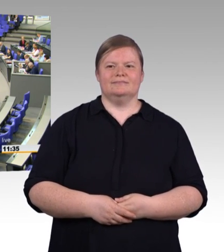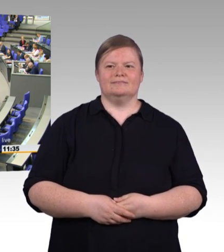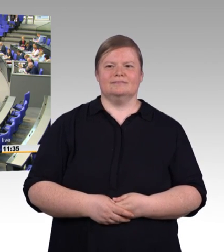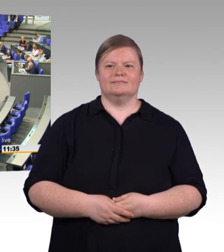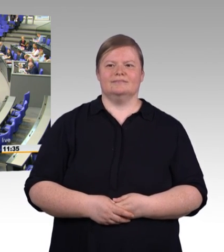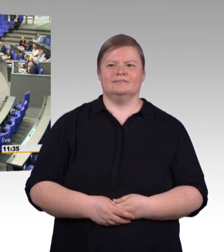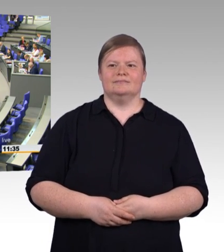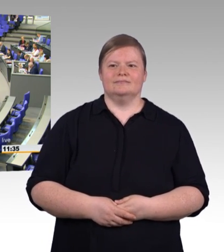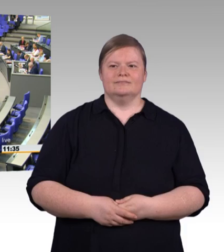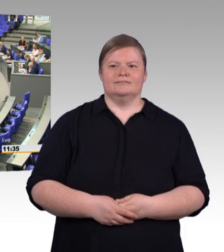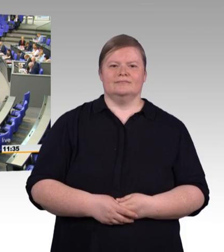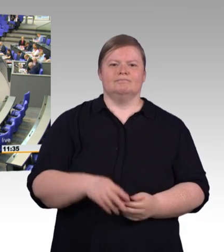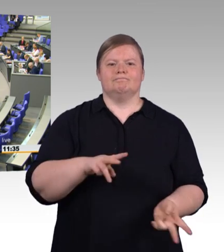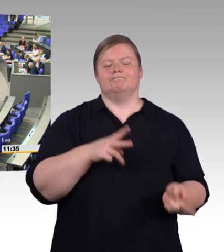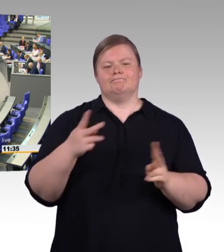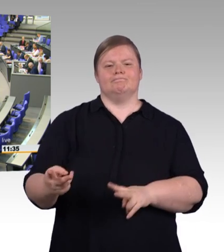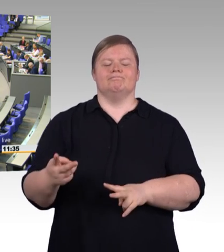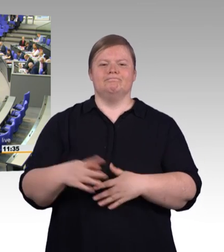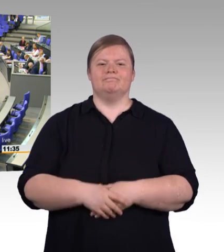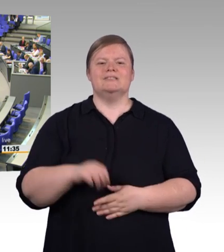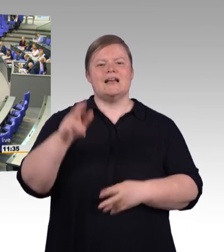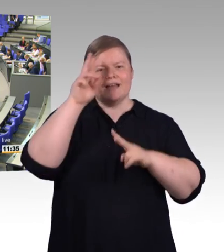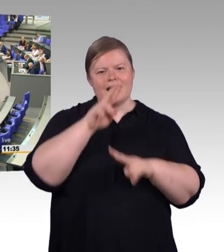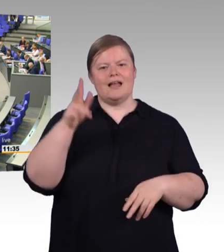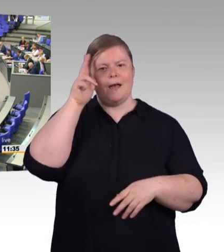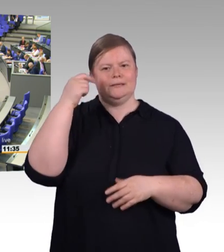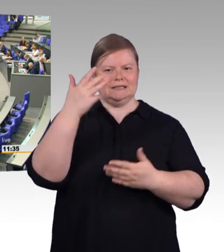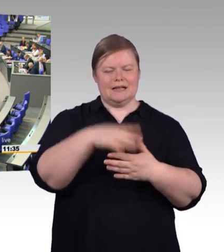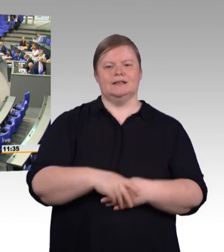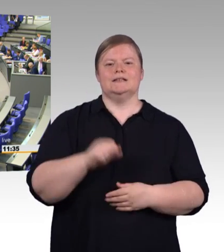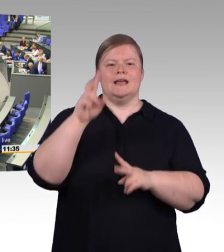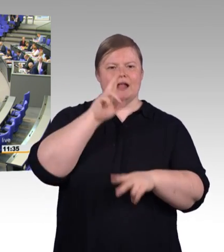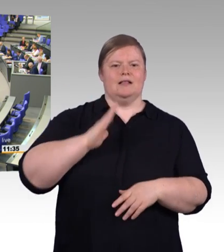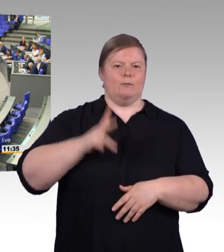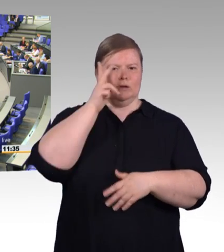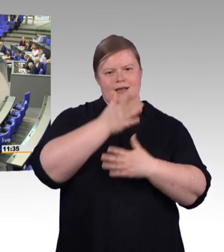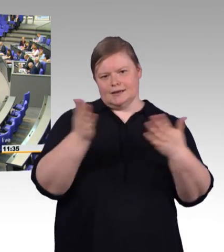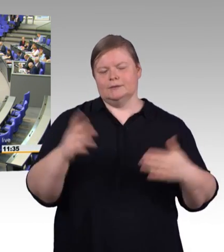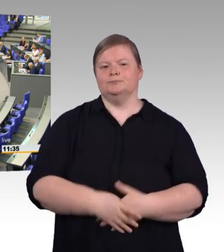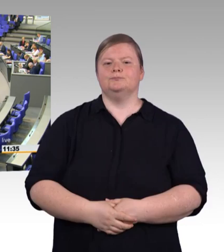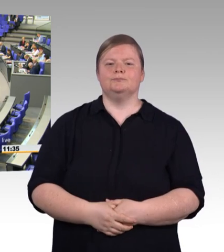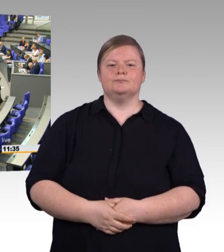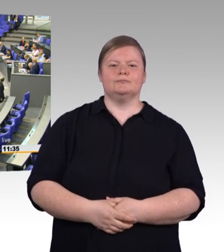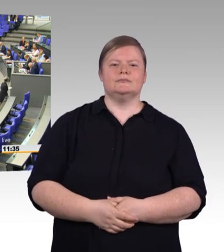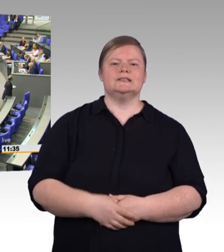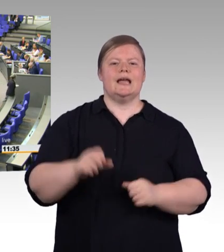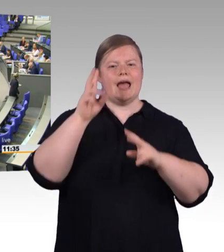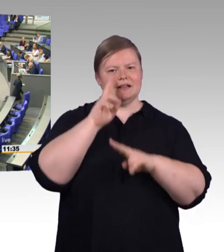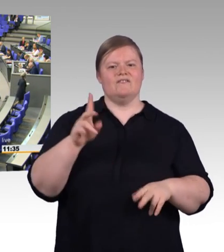einen Handwerker gebraucht haben. Aber wenn ja, mussten Sie vermutlich ziemlich lange auf ihn warten.